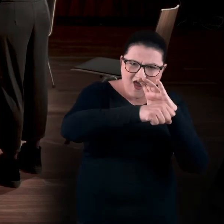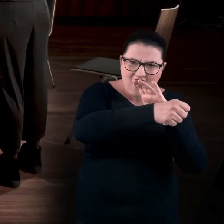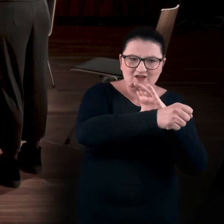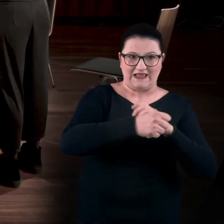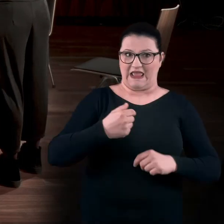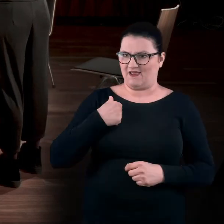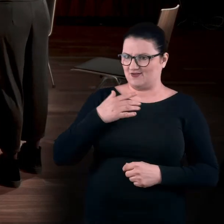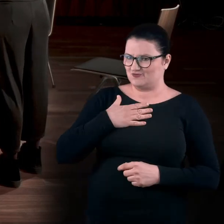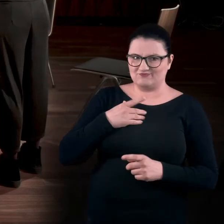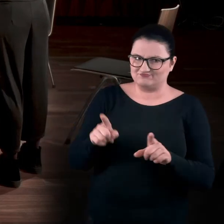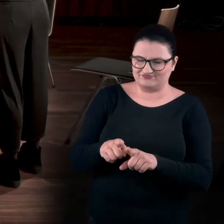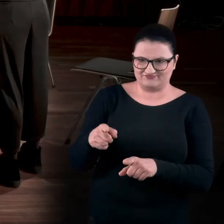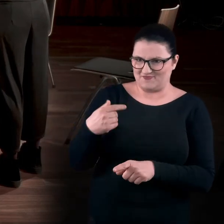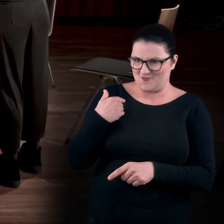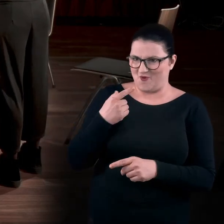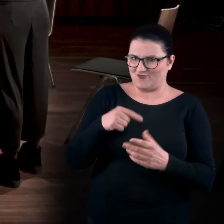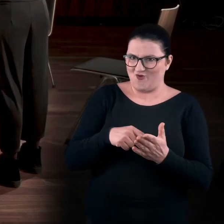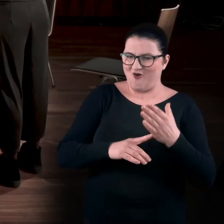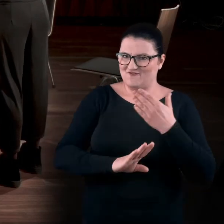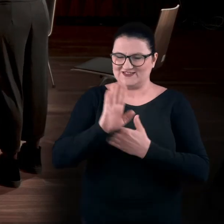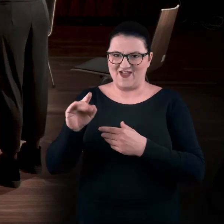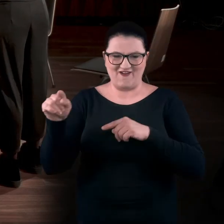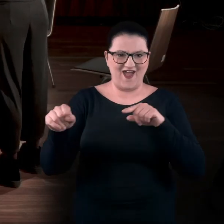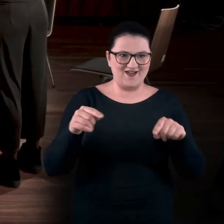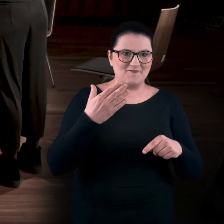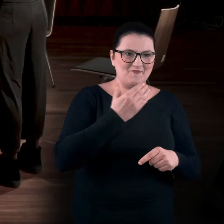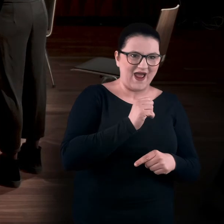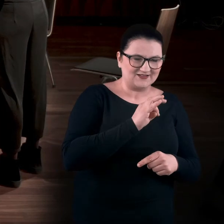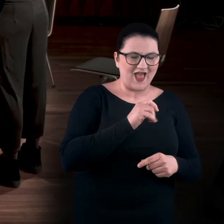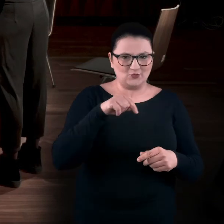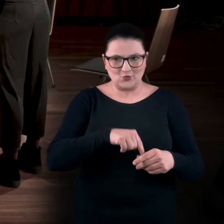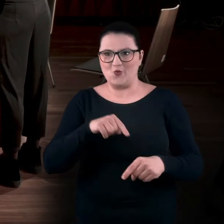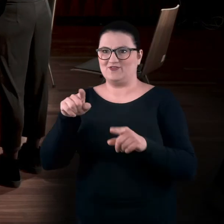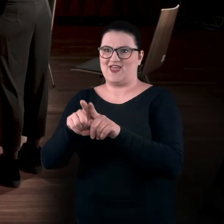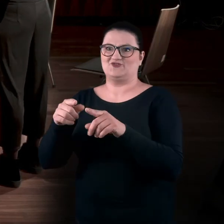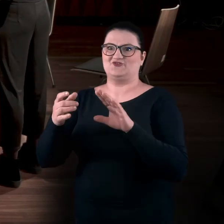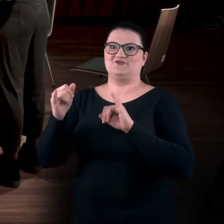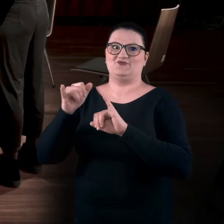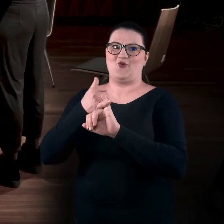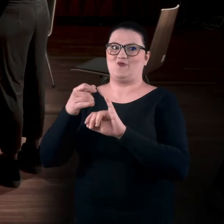Mam wrażenie, że to była ta sama wystawa, bo ta Marta była tutaj, ale ona też jest związana z Toruniem,